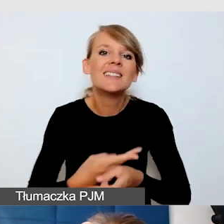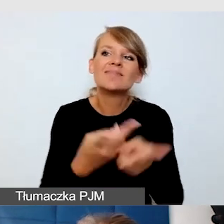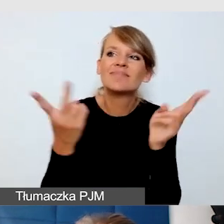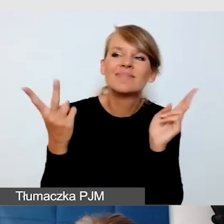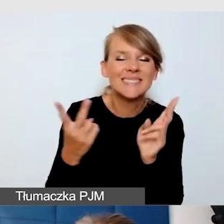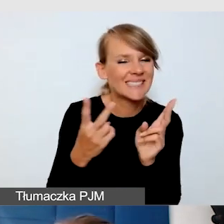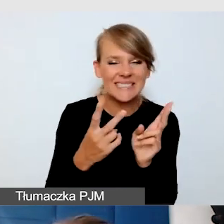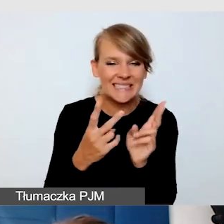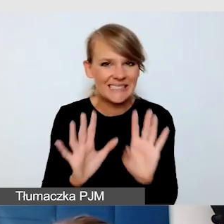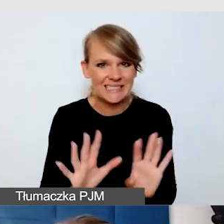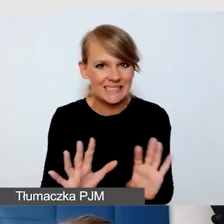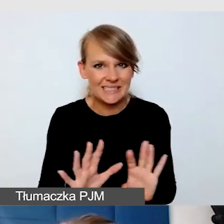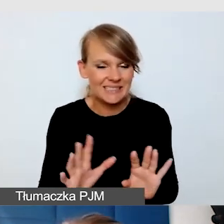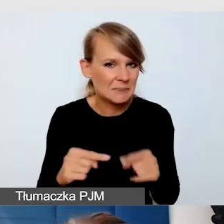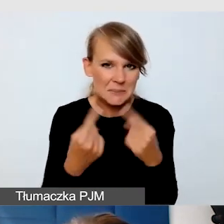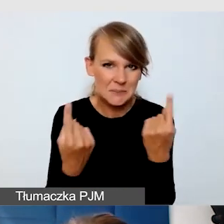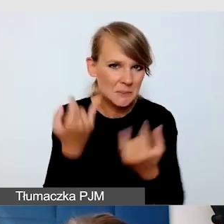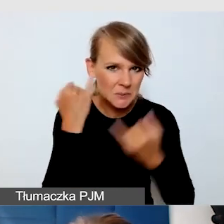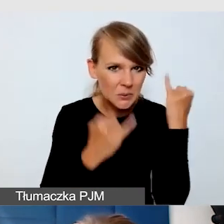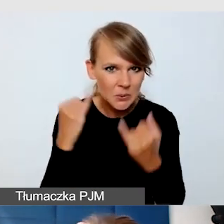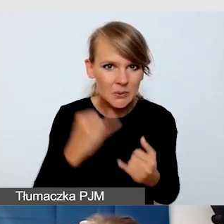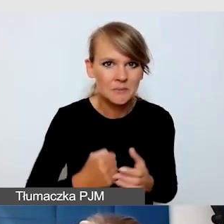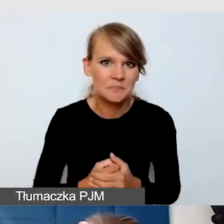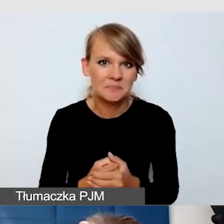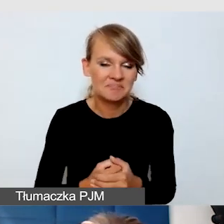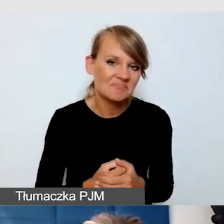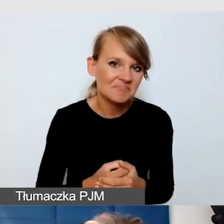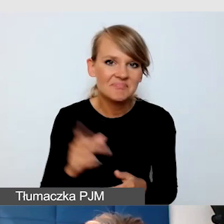Nie zawsze sprawia, że użytkownik rozumie wszystko.